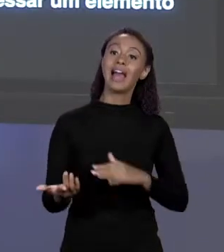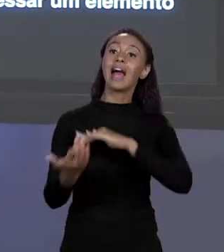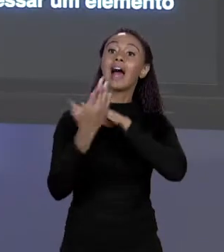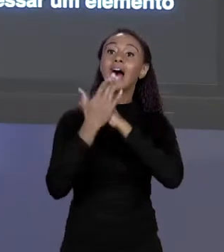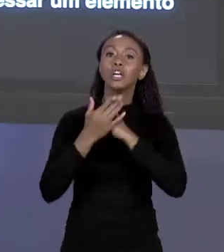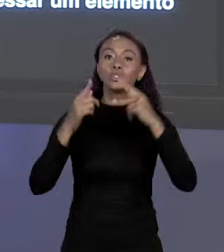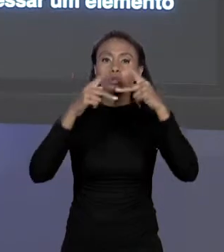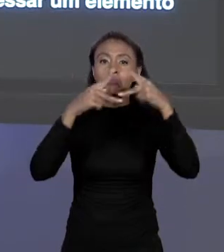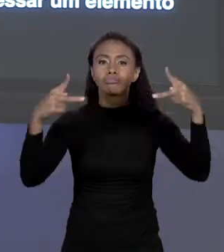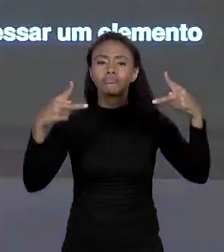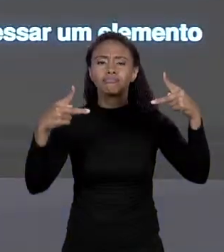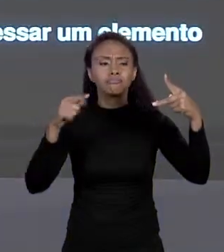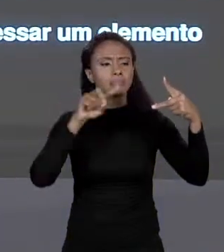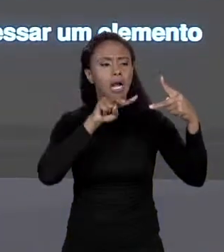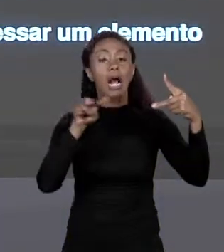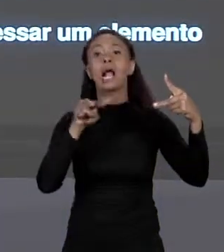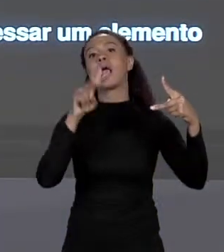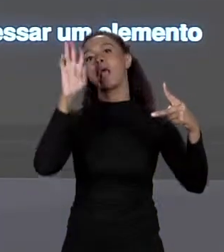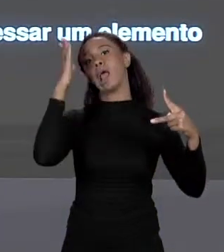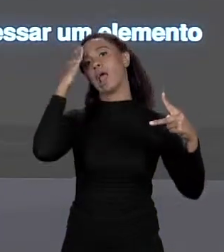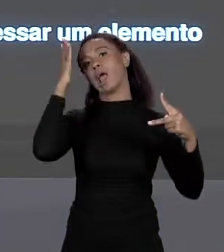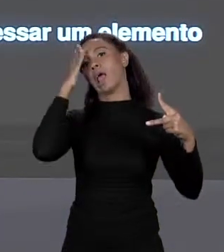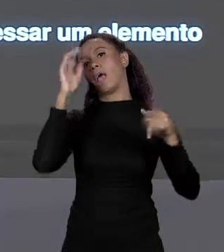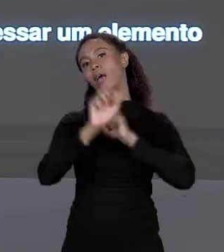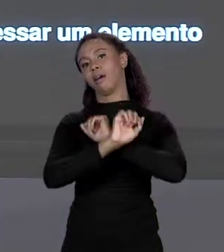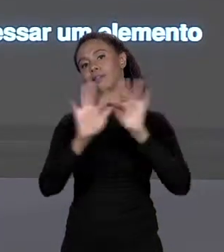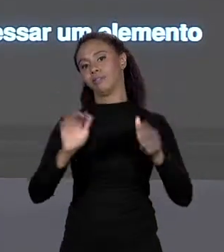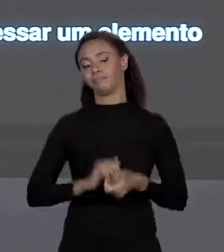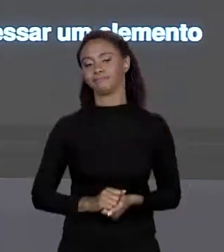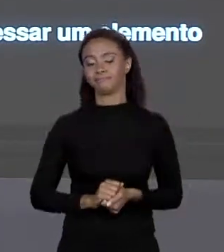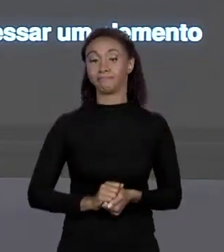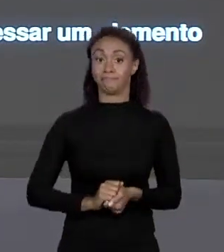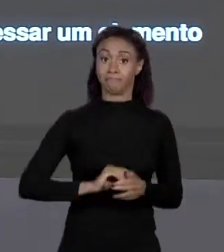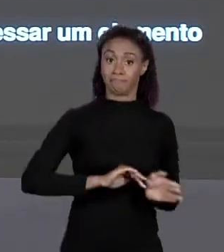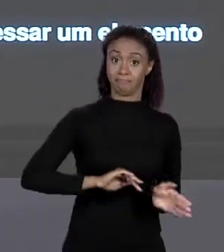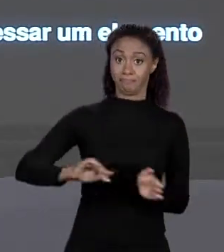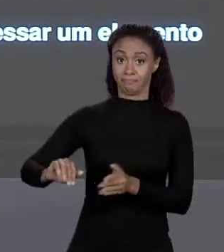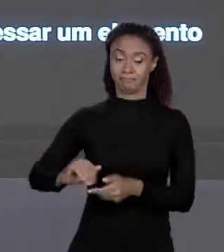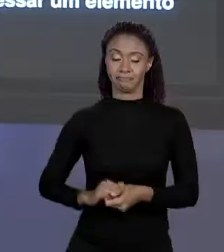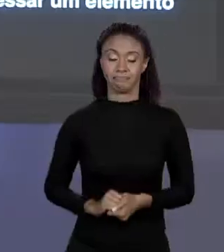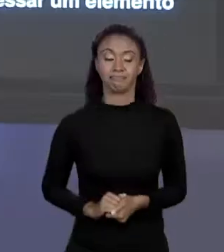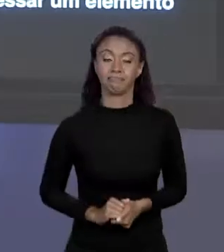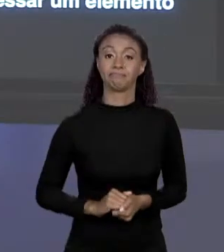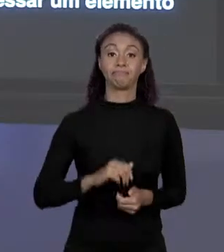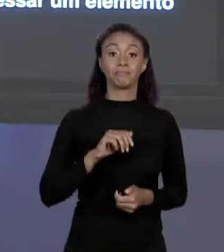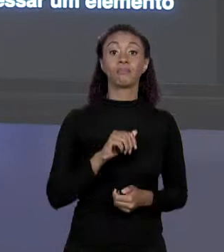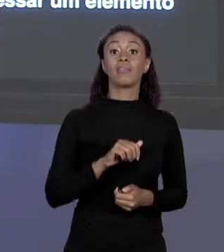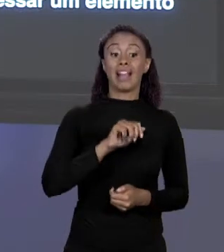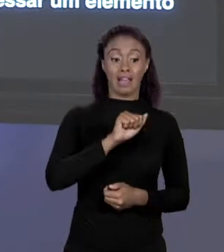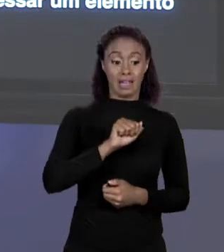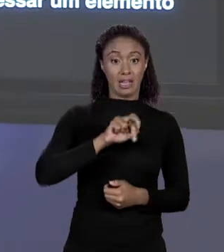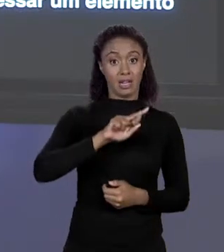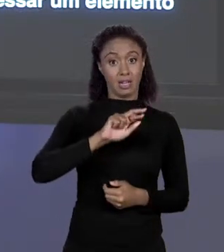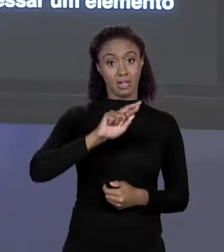ELEMENTOS DE ARRANJO EU POSSO FAZER COM ELE O QUE QUISER, É